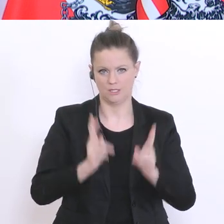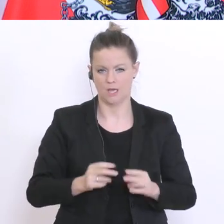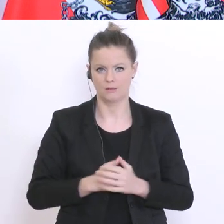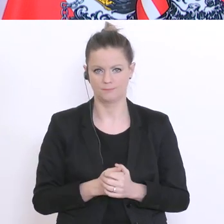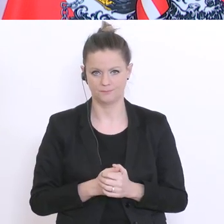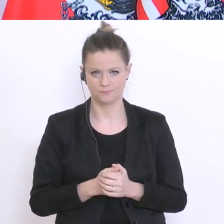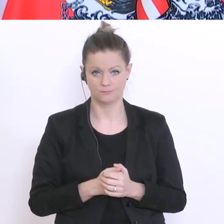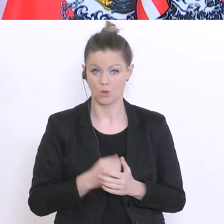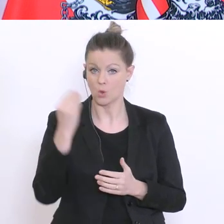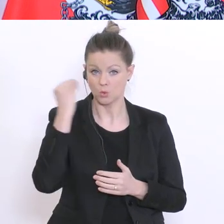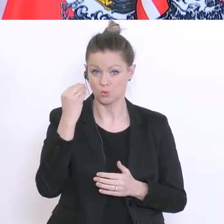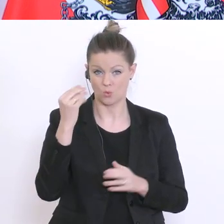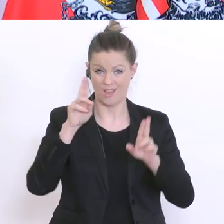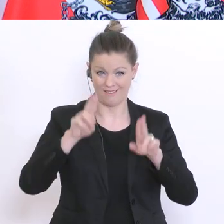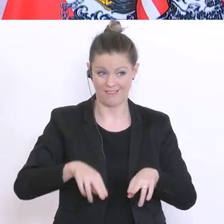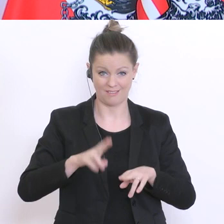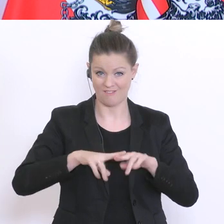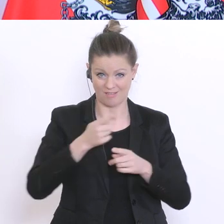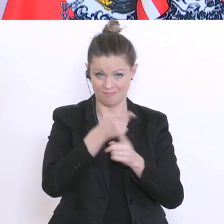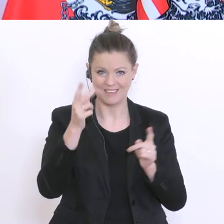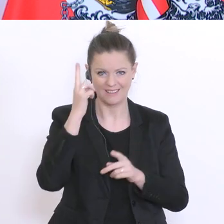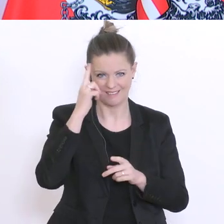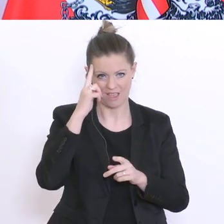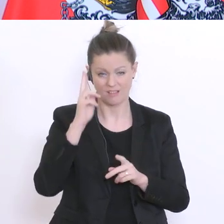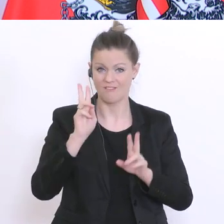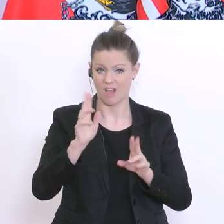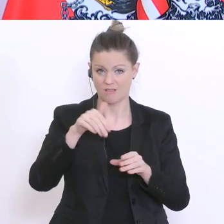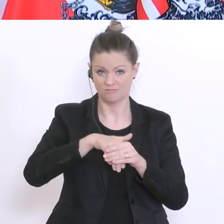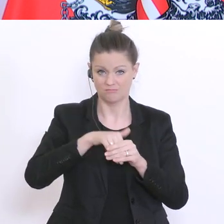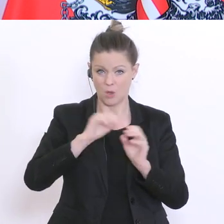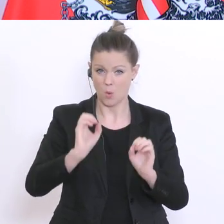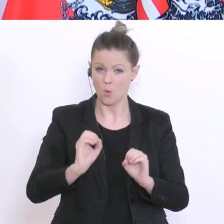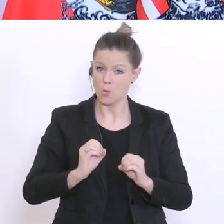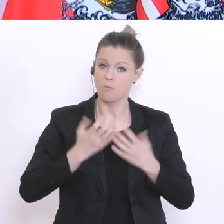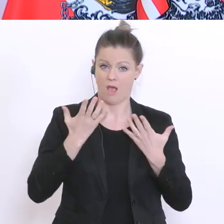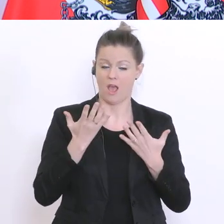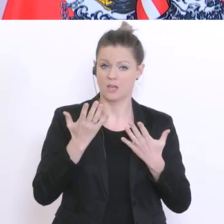das Schulrecht kennen, dann sind Sie überrascht davon, wie jedes Detail im Schulrecht geklärt ist,